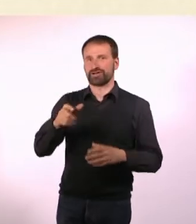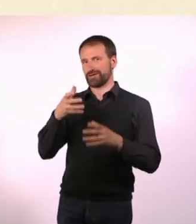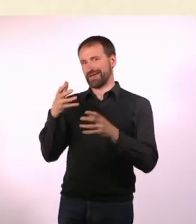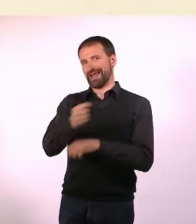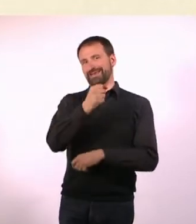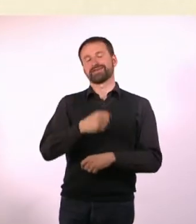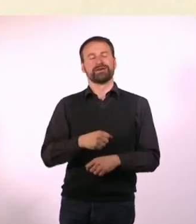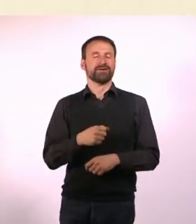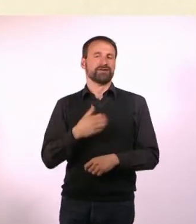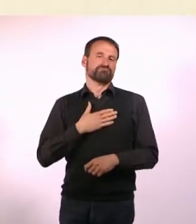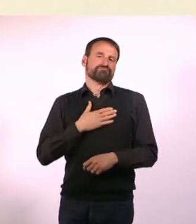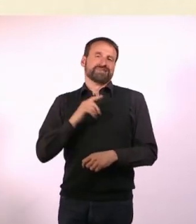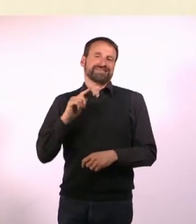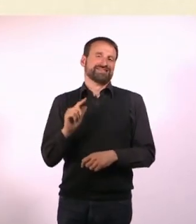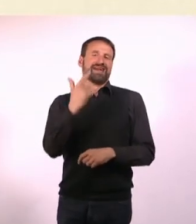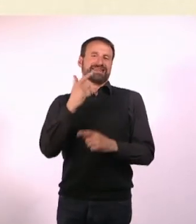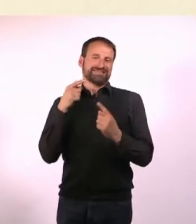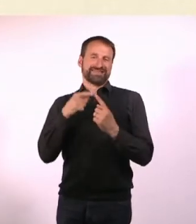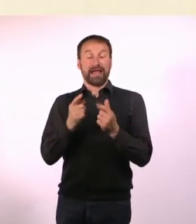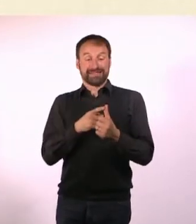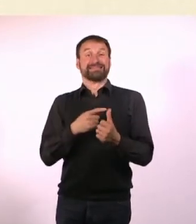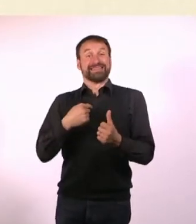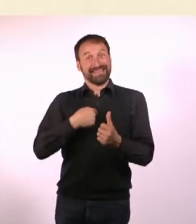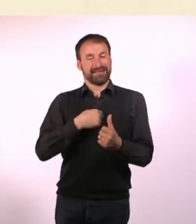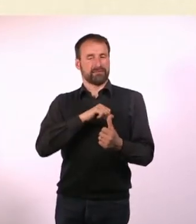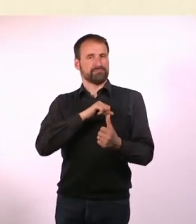Das war ja auch das zweite Ziel. Nachdem ich mich selbst erreicht habe.